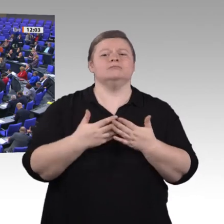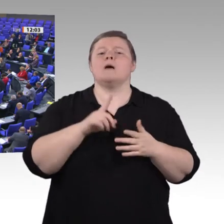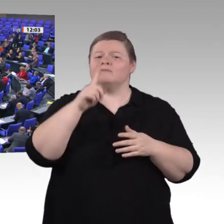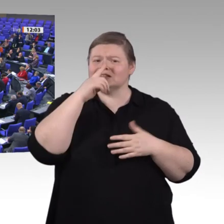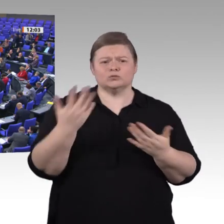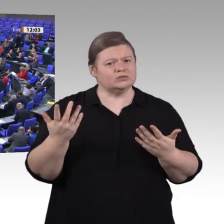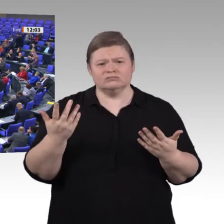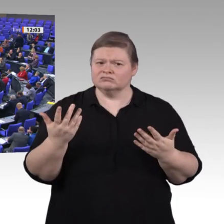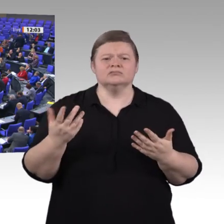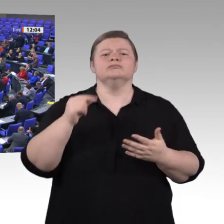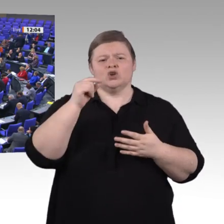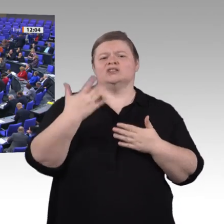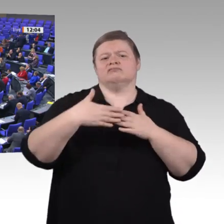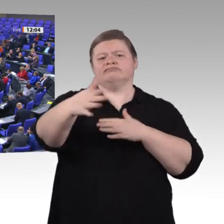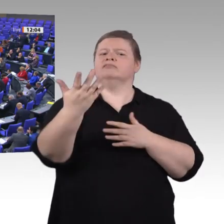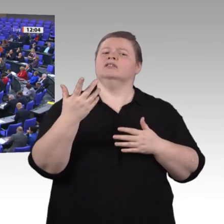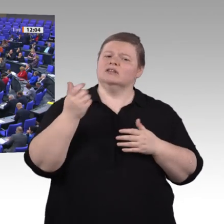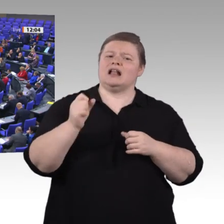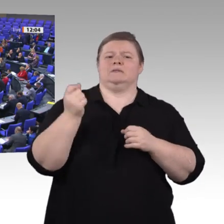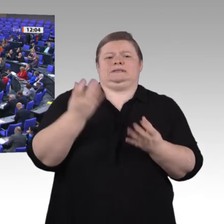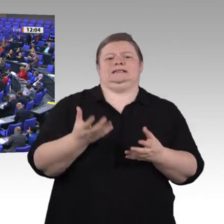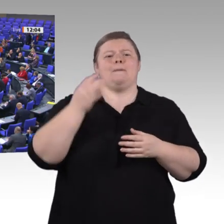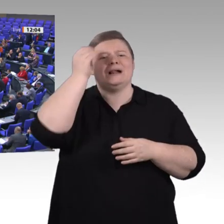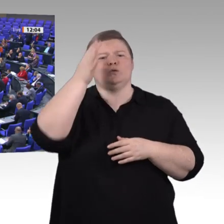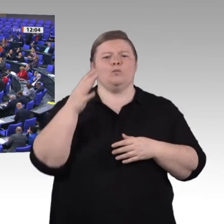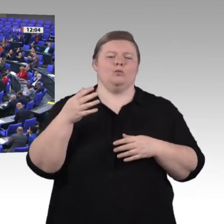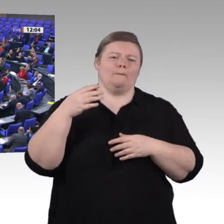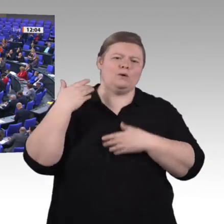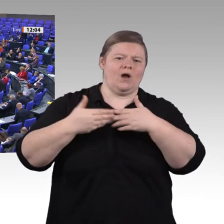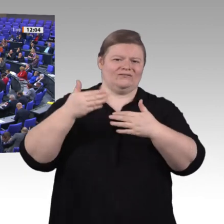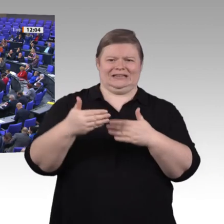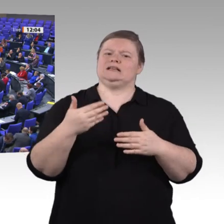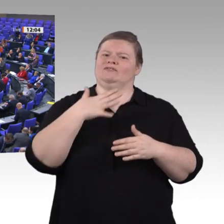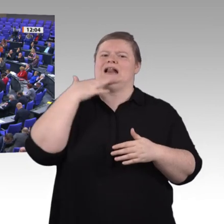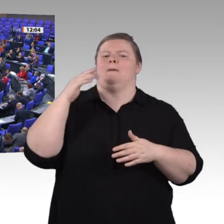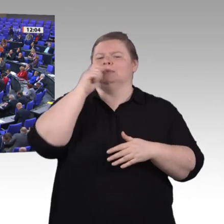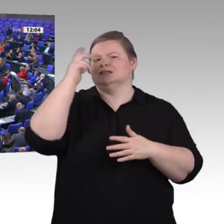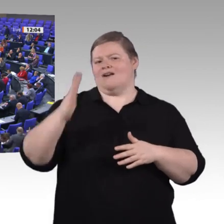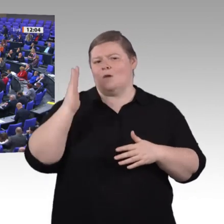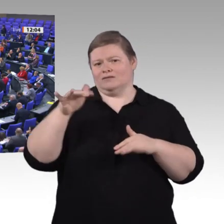der Grünenbundestagsfraktion natürlich von Herzen gute Besserung an unseren Kollegen Matthias Hauer. Wir haben das jetzt oft gehört;